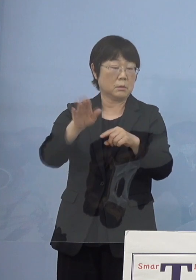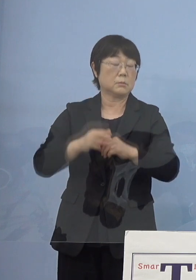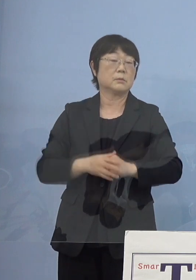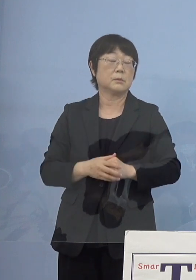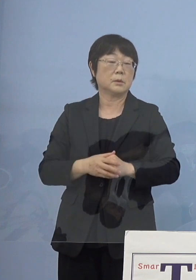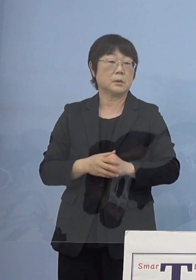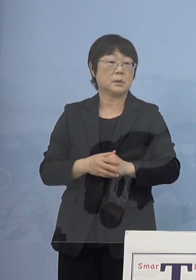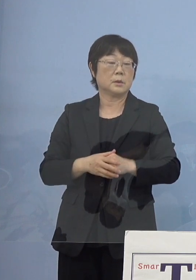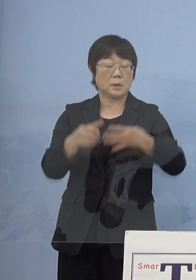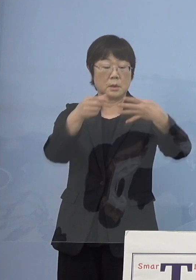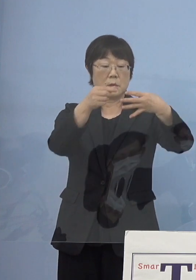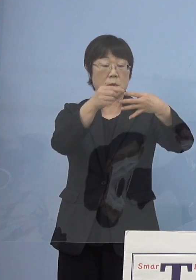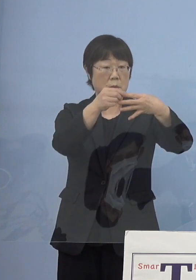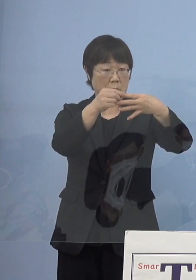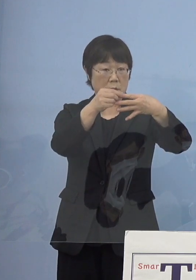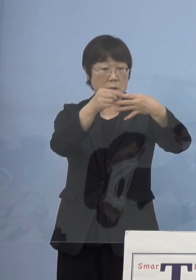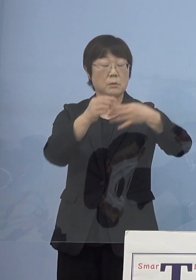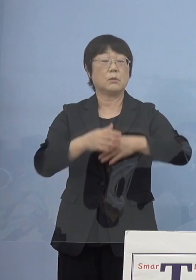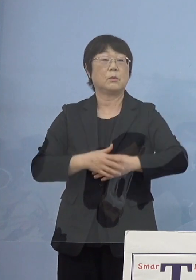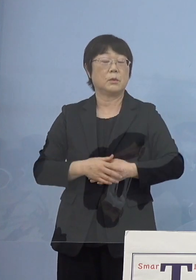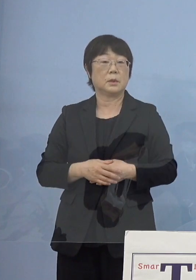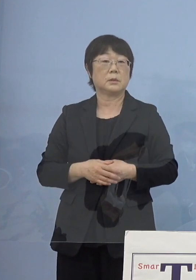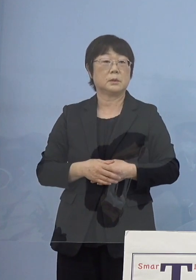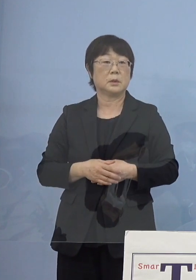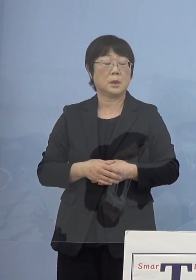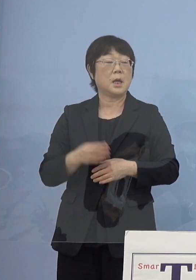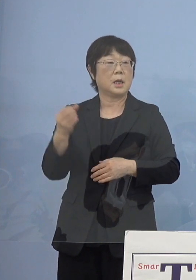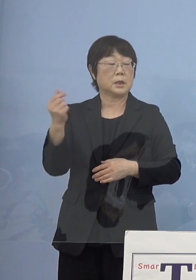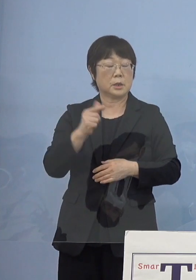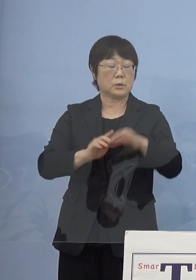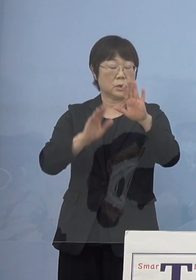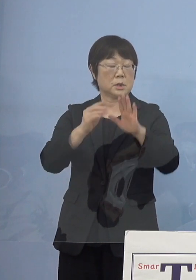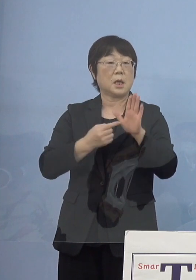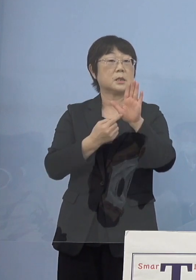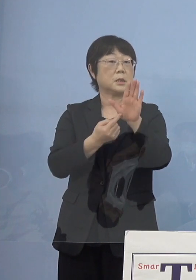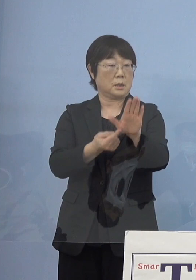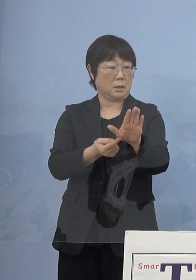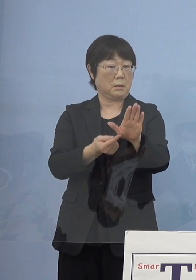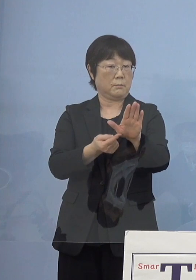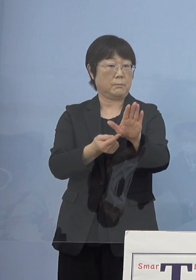「ステージ 4」こちらにいくと 今度は「緊急事態宣言」これが見えてくる